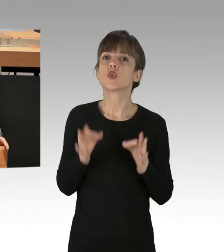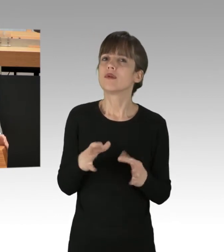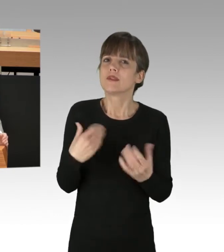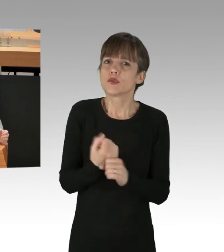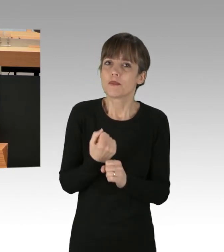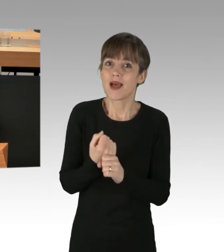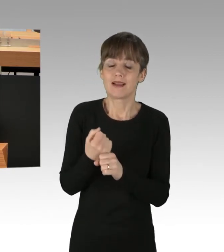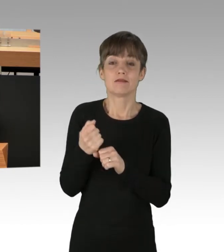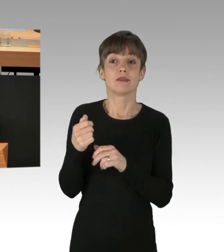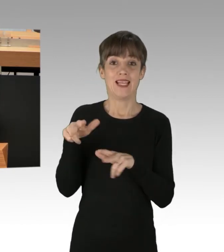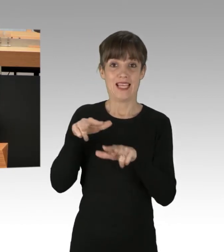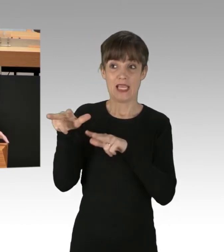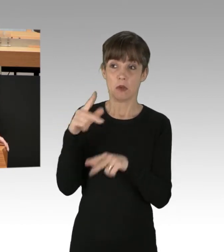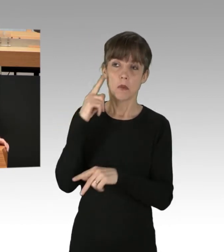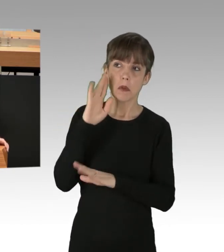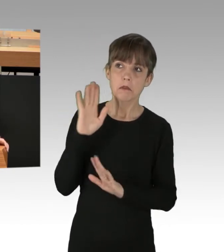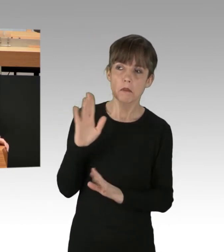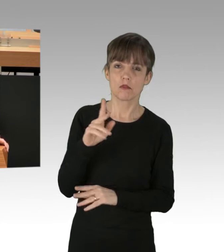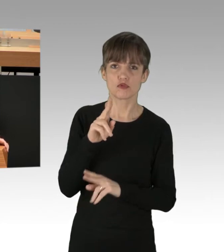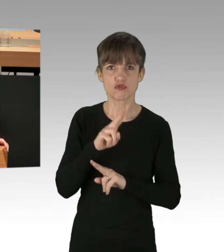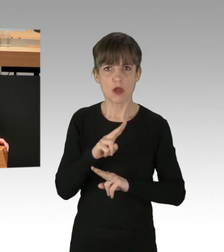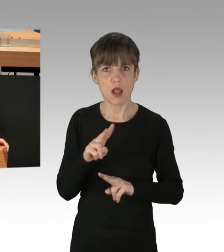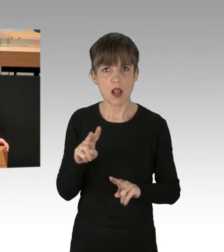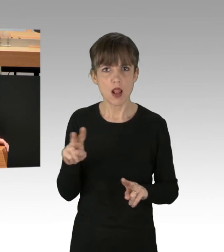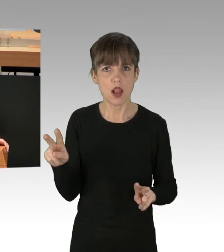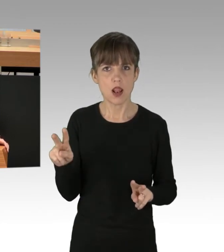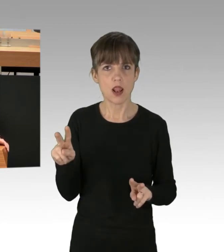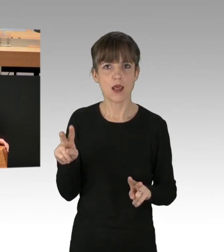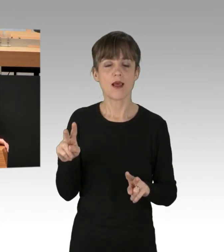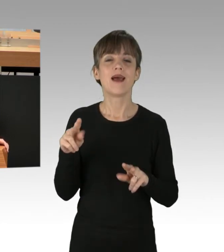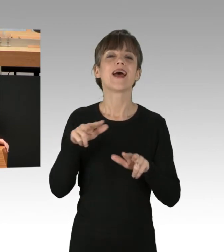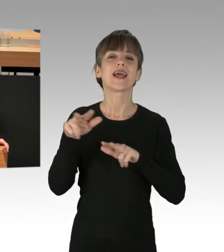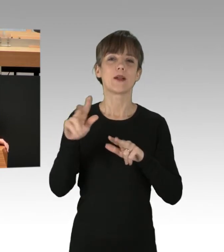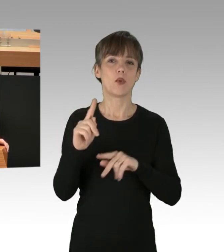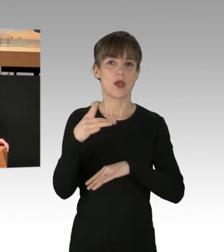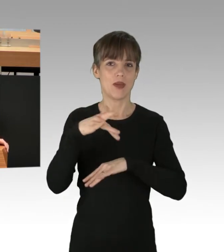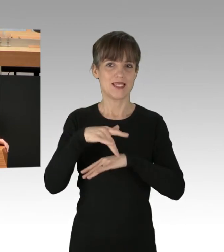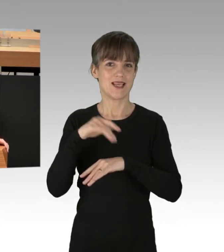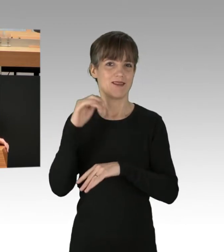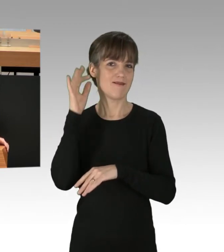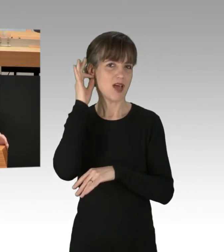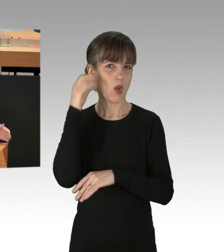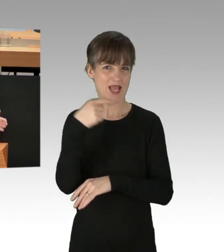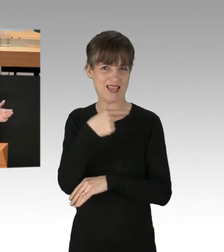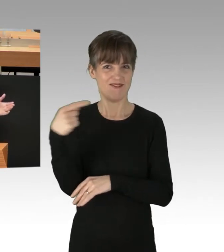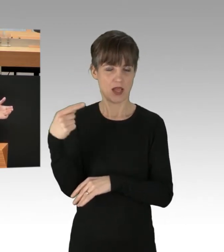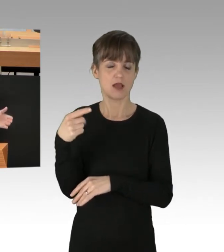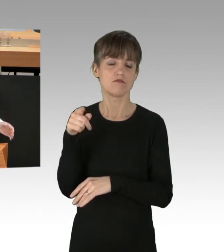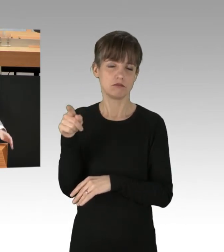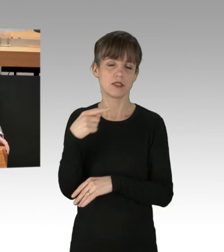hört man erstaunlich wenig. Richtig waren die Äußerungen von der Regierenden Bürgermeisterin, Frau Giffey, die die Blockaden, anders als ihre Regierungspartner,